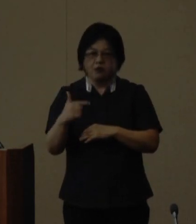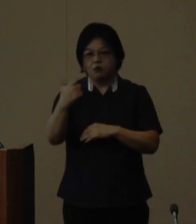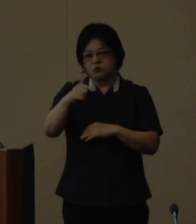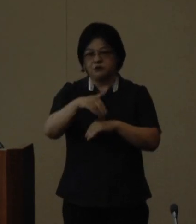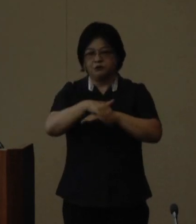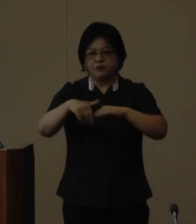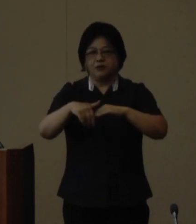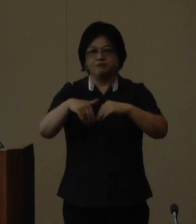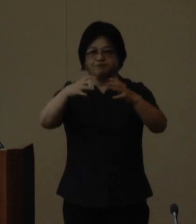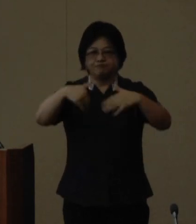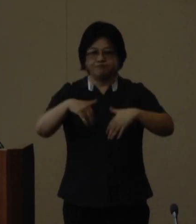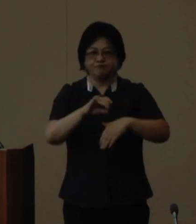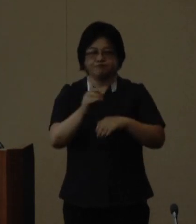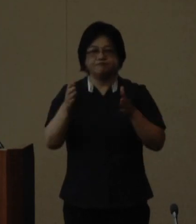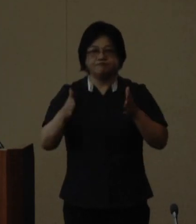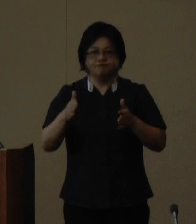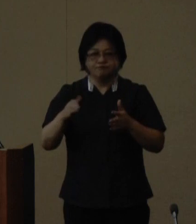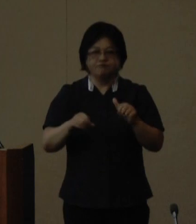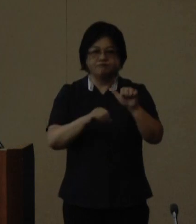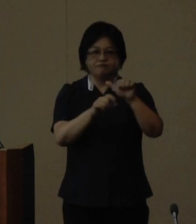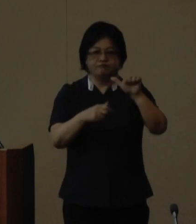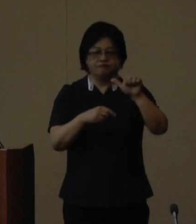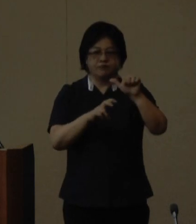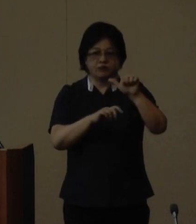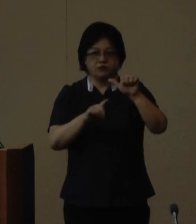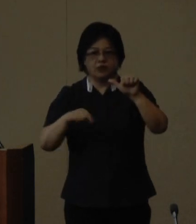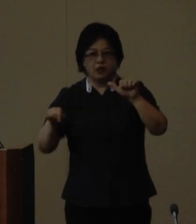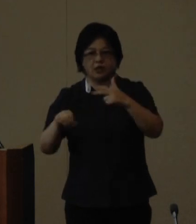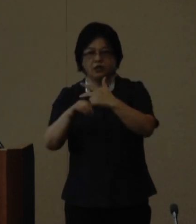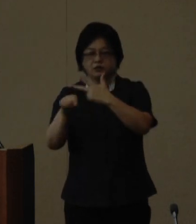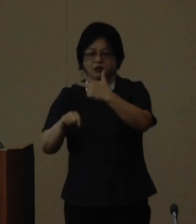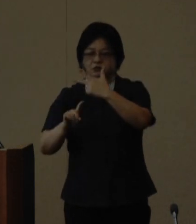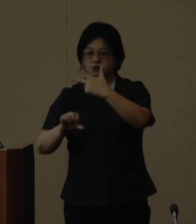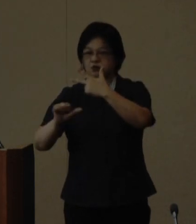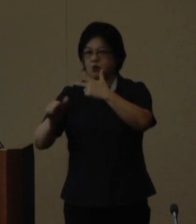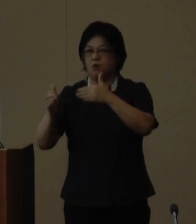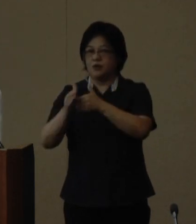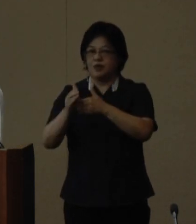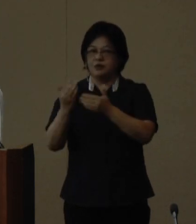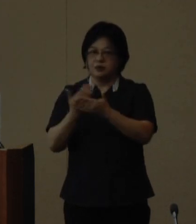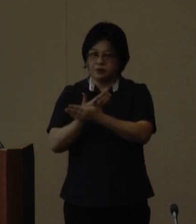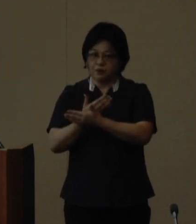募集期間は5月20日から7月15日まで となっております